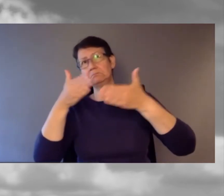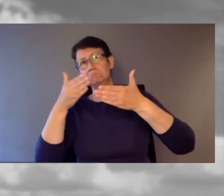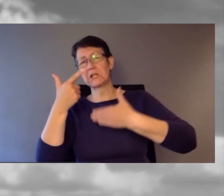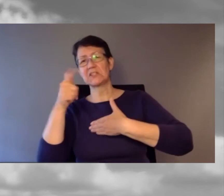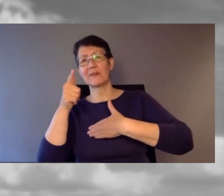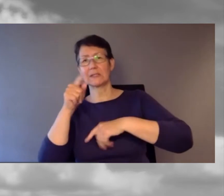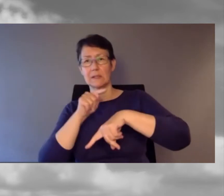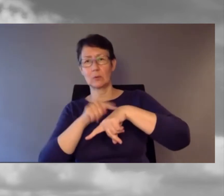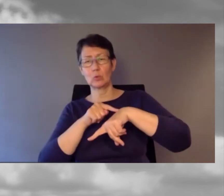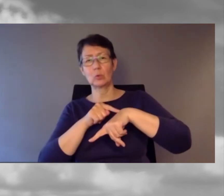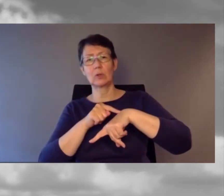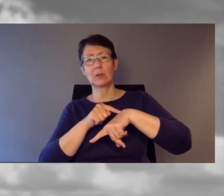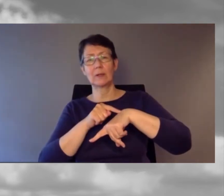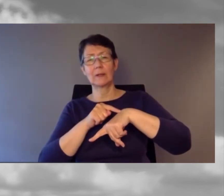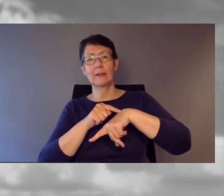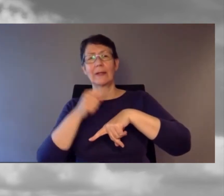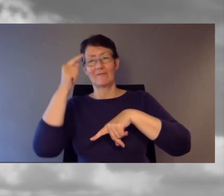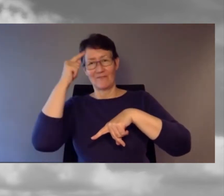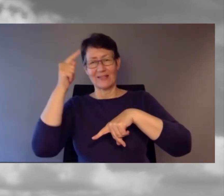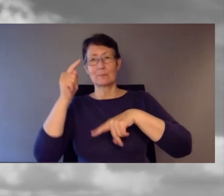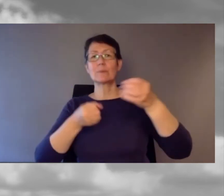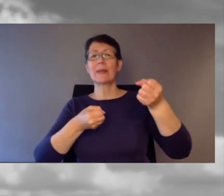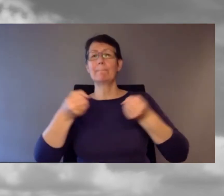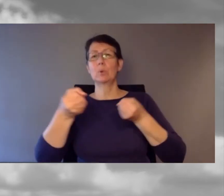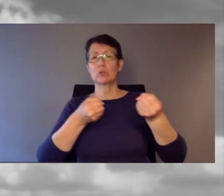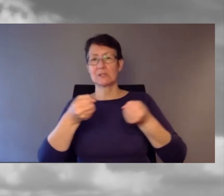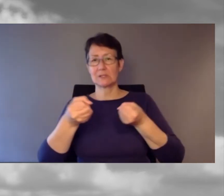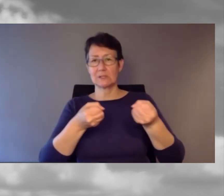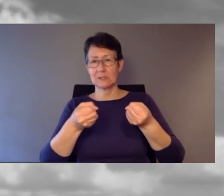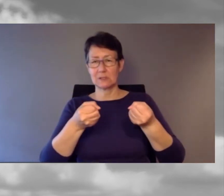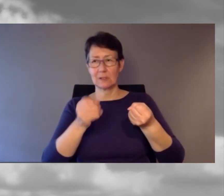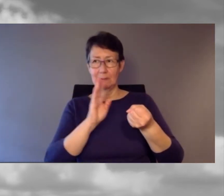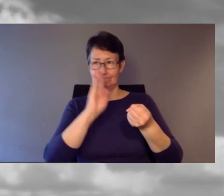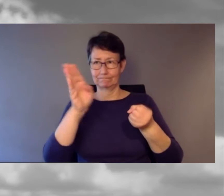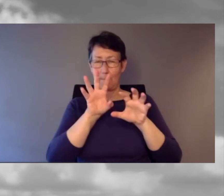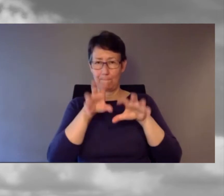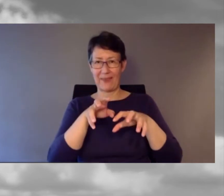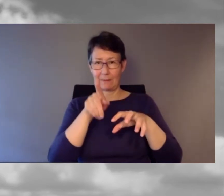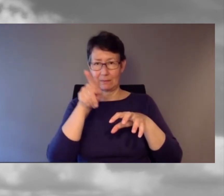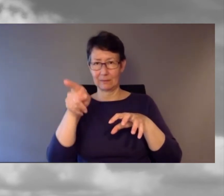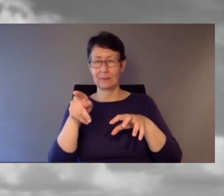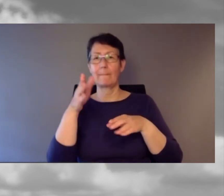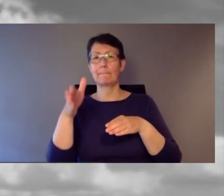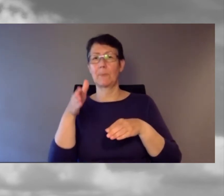Ich fuhr mit dem Bus durch Bern Richtung Bahnhof. Irgendwann wurde bekannt gegeben: "Bern Bahnhof,